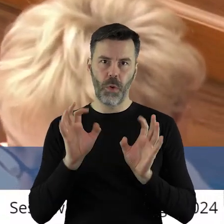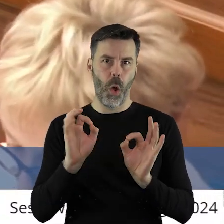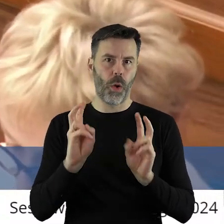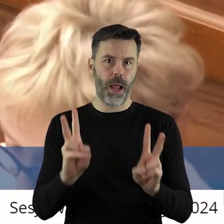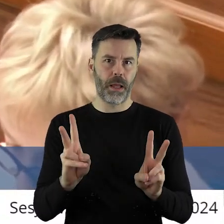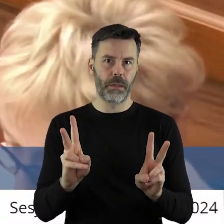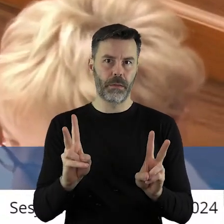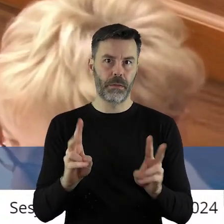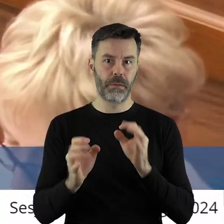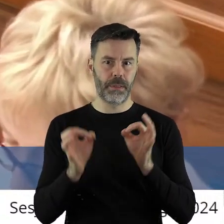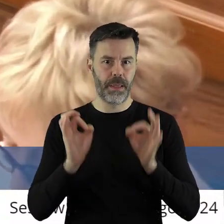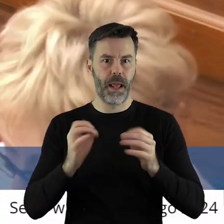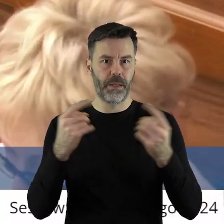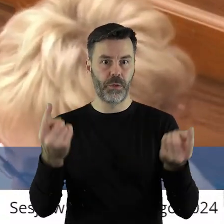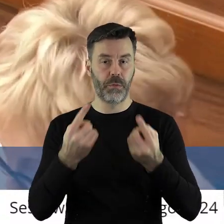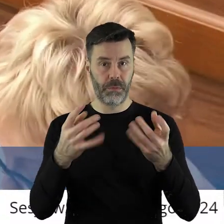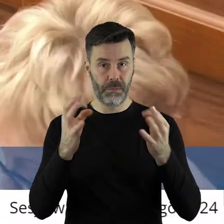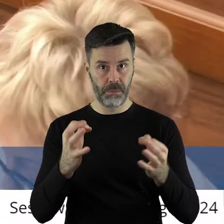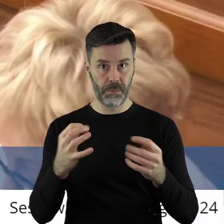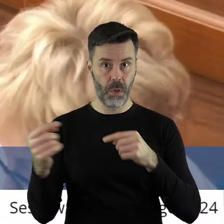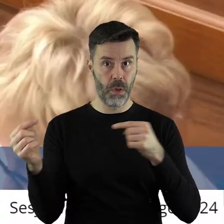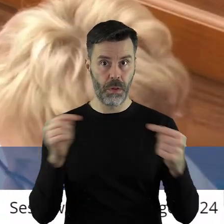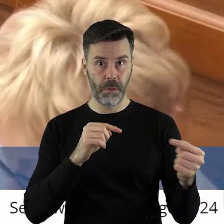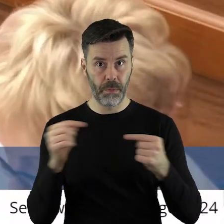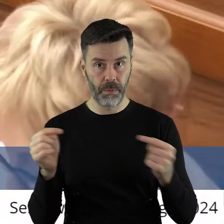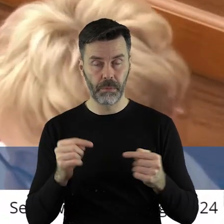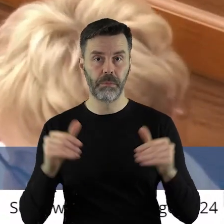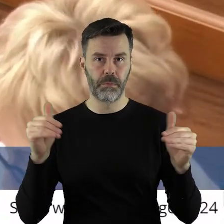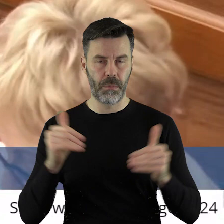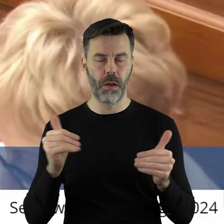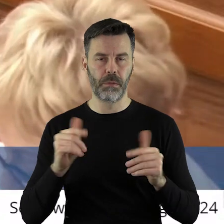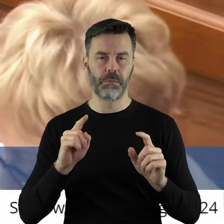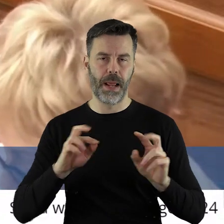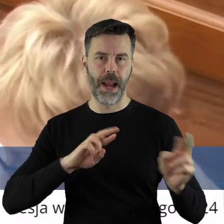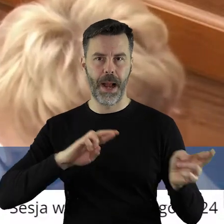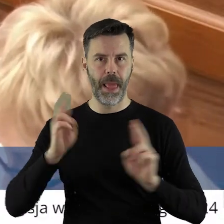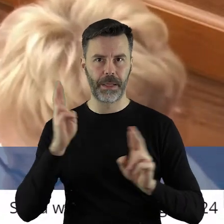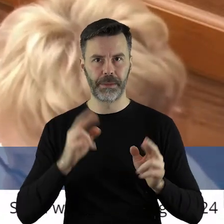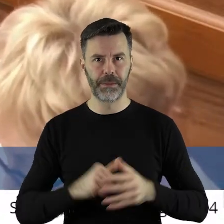ale okej. Skoro jest taka sytuacja, to na nią będziemy reagować.